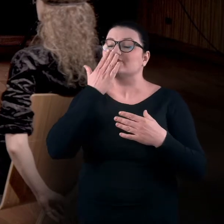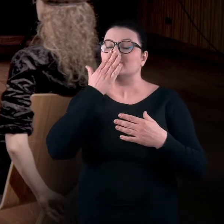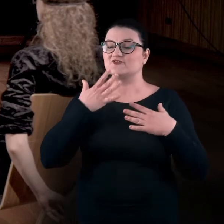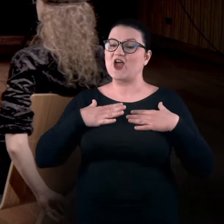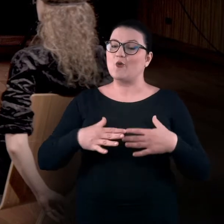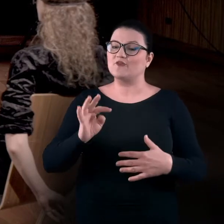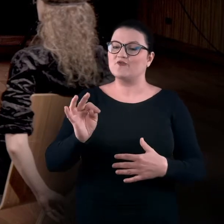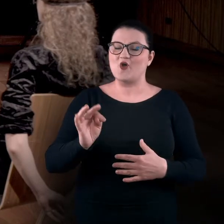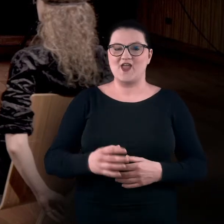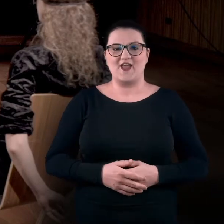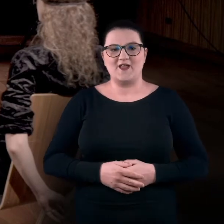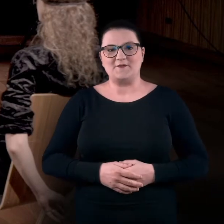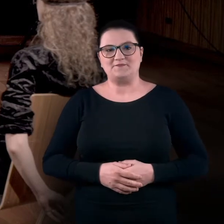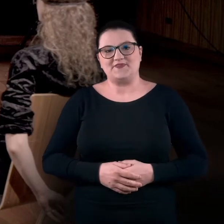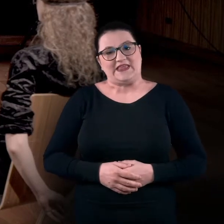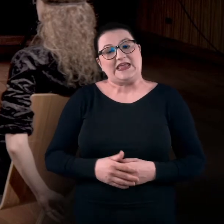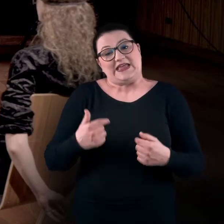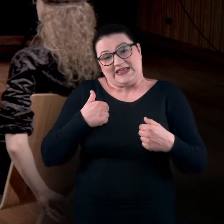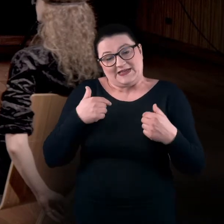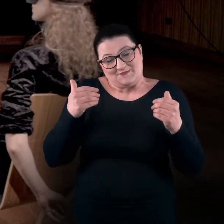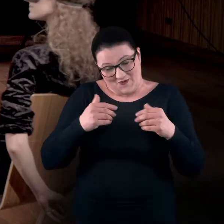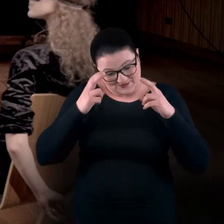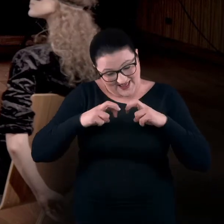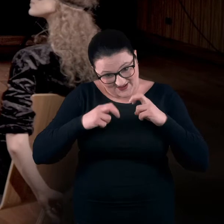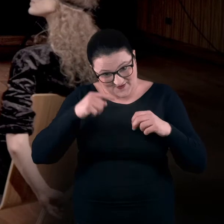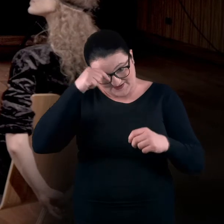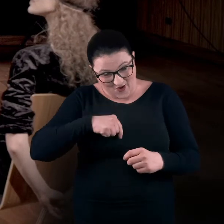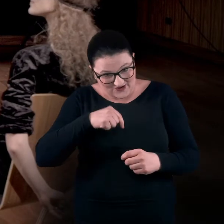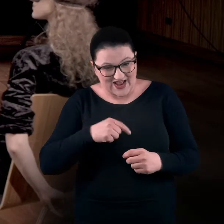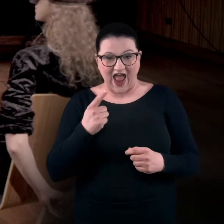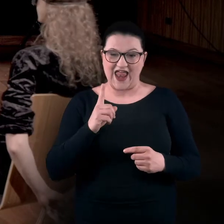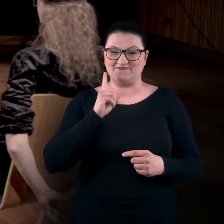Pewnie mogłabym też to psychologicznie zanalizować, ale jestem dość zamknięta.